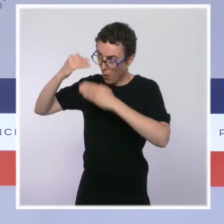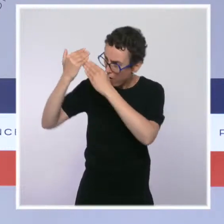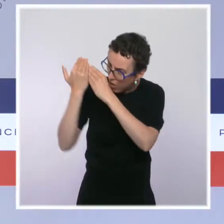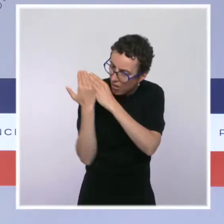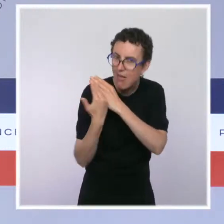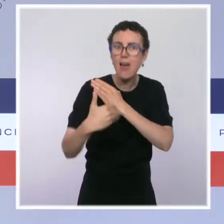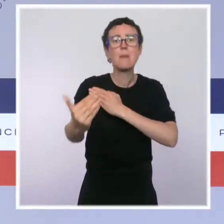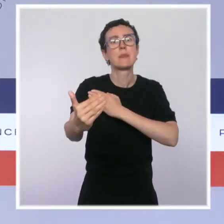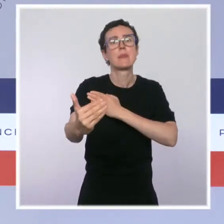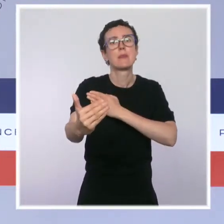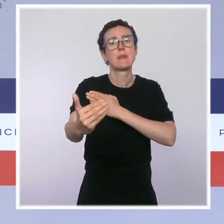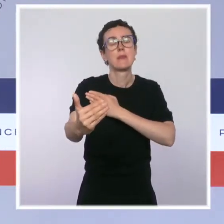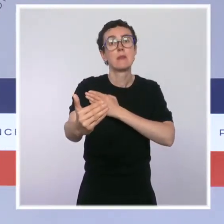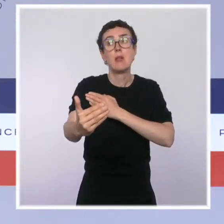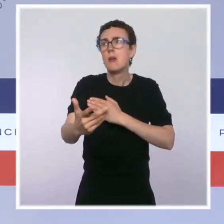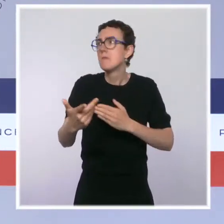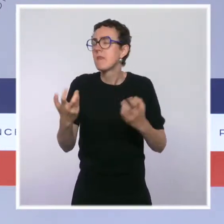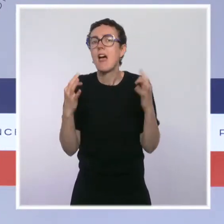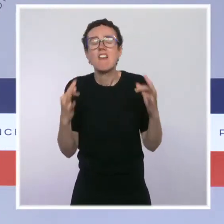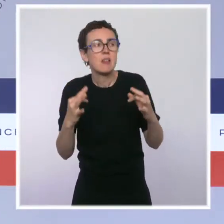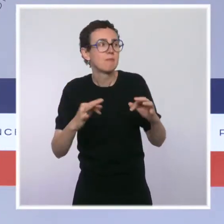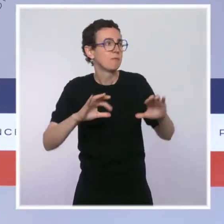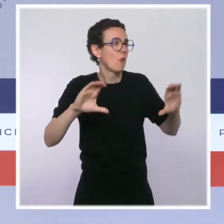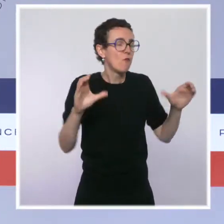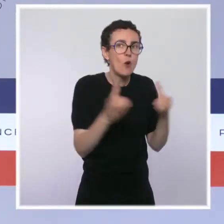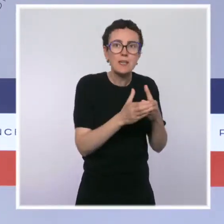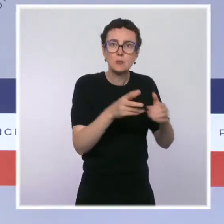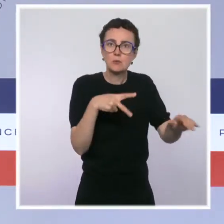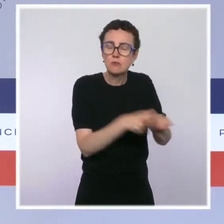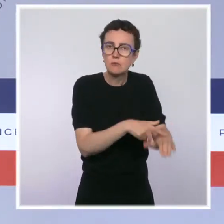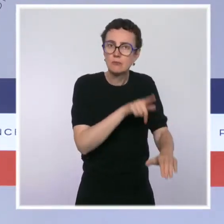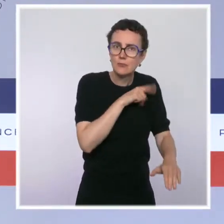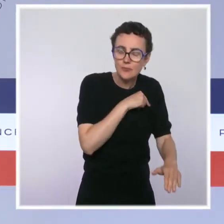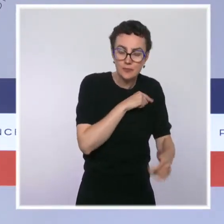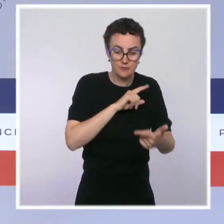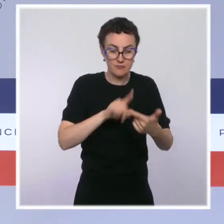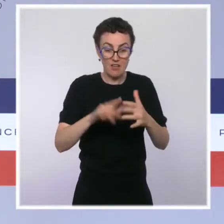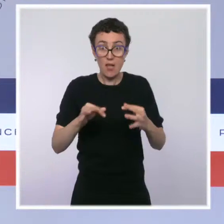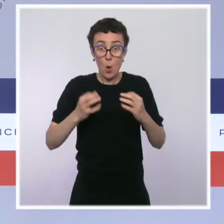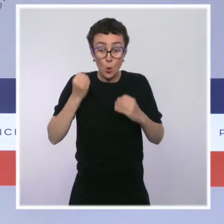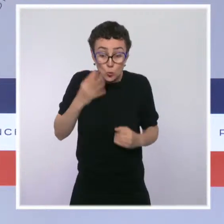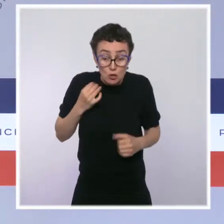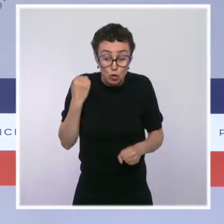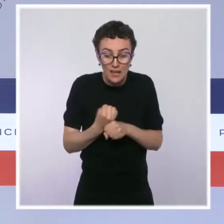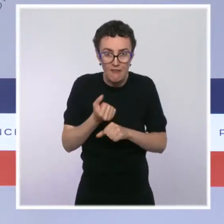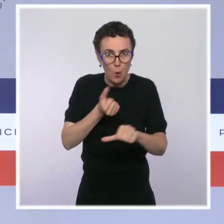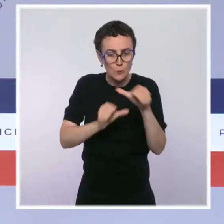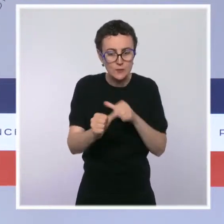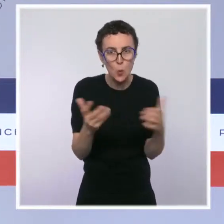nos gendarmes sont formés, la manière dont ils exercent au quotidien, la manière dont les Français sont protégés en ayant davantage de présence sur le terrain,